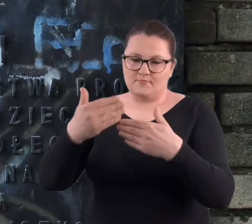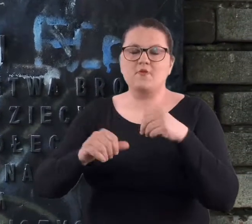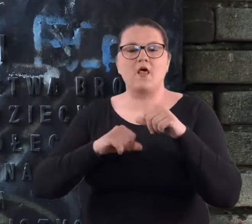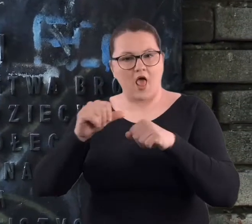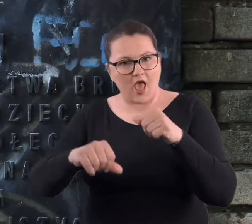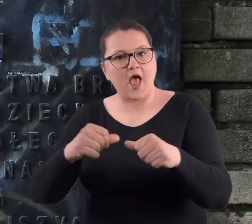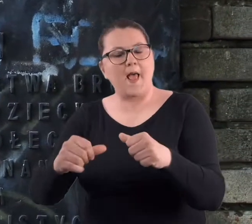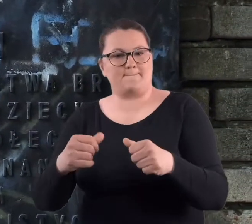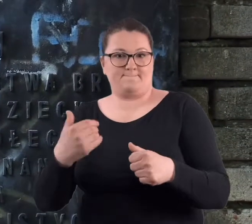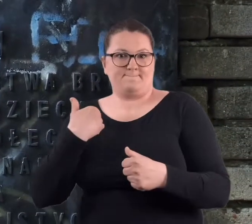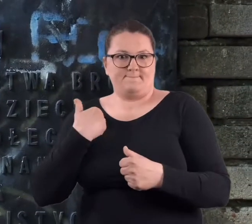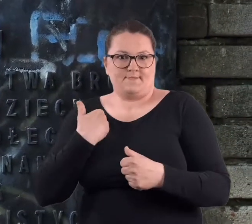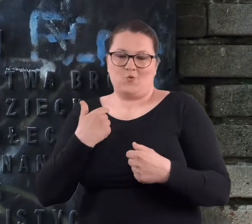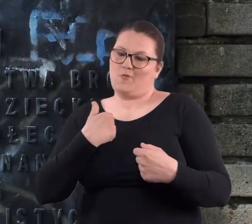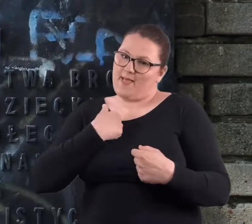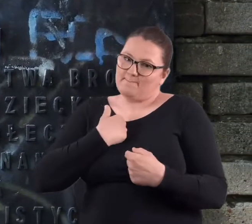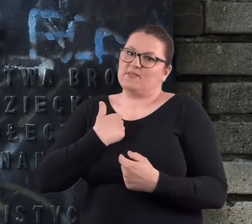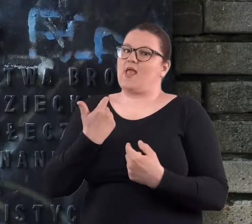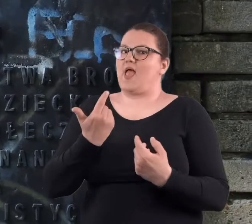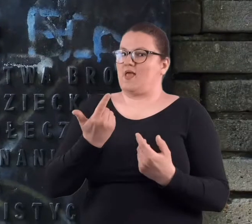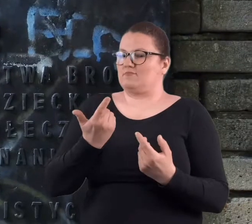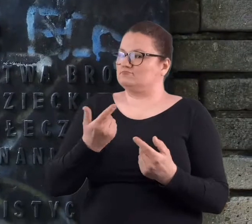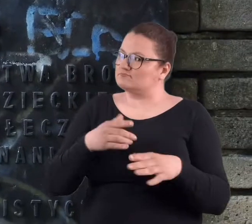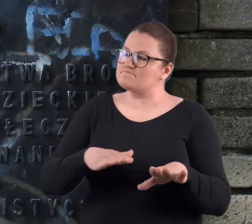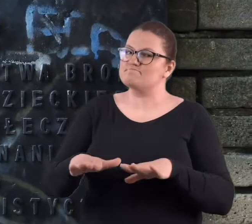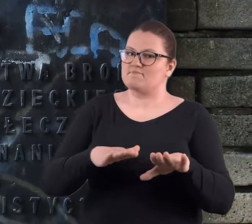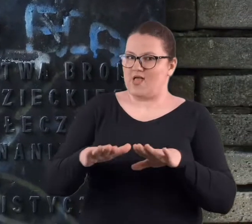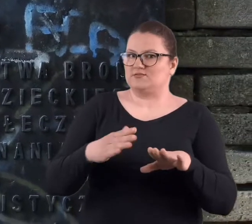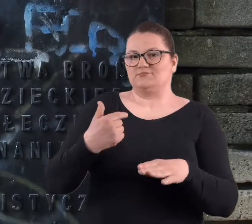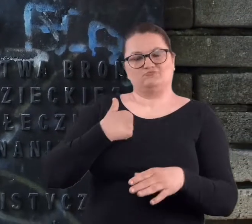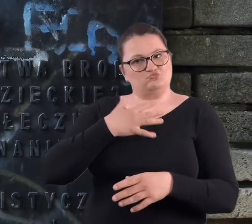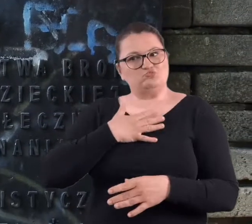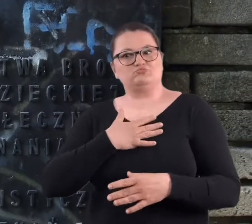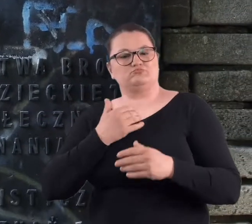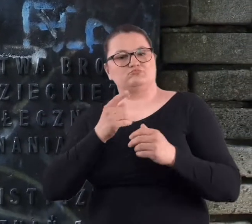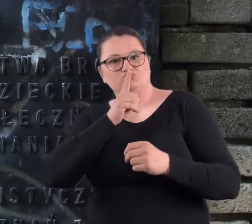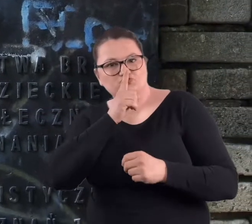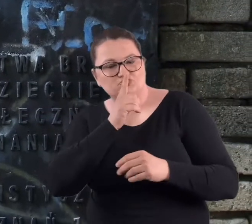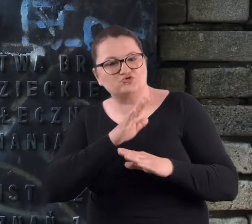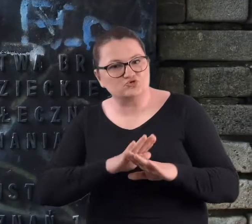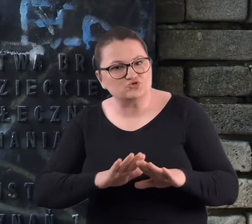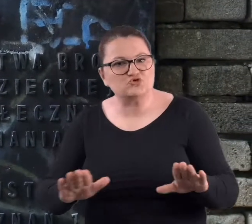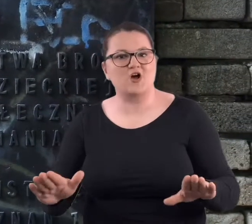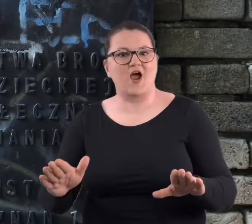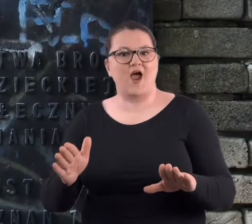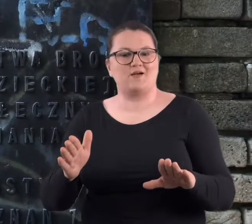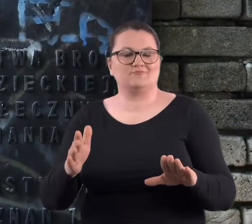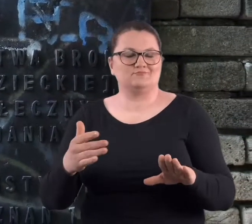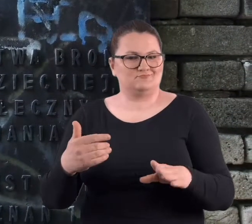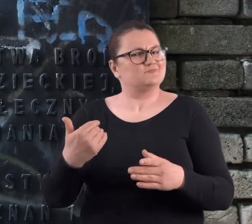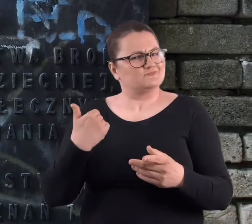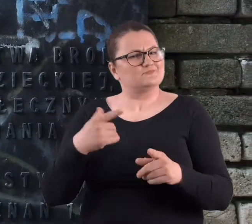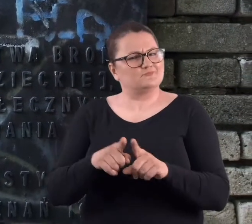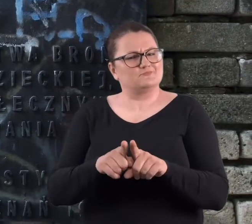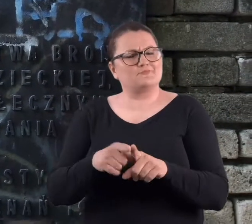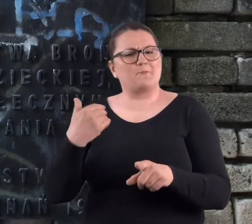w późniejszych latach był dla mnie też takim miejscem, gdzie była cisza.